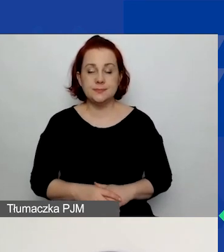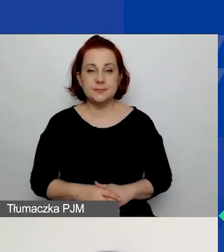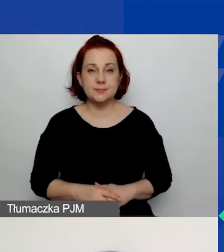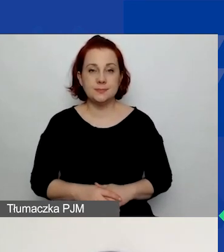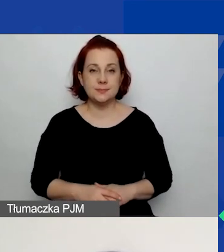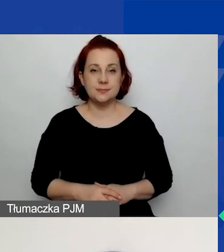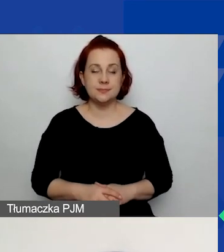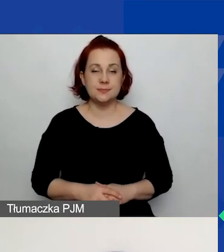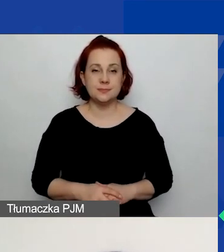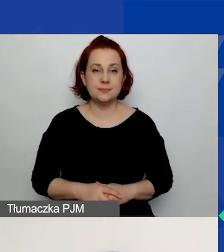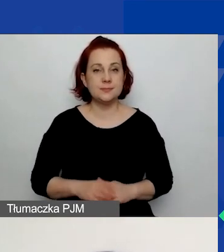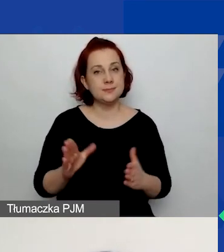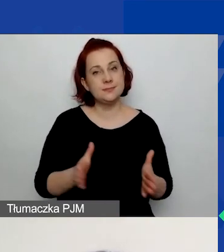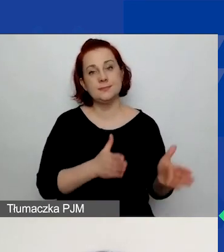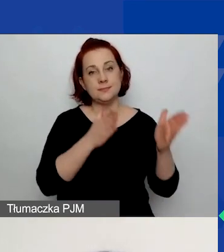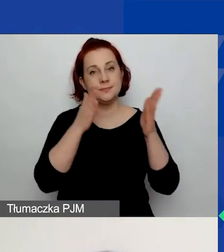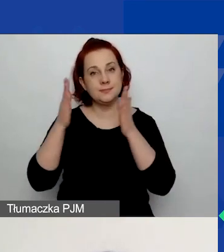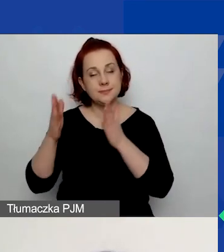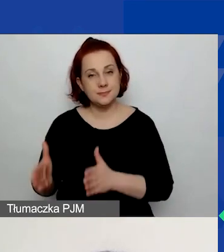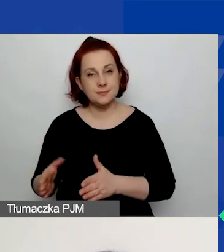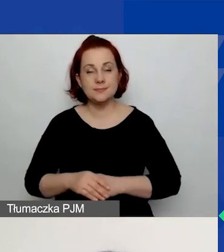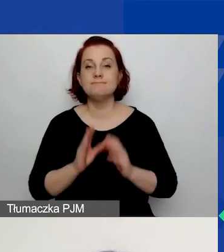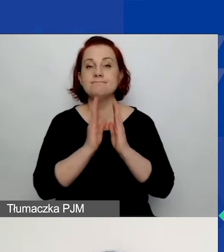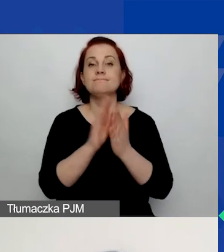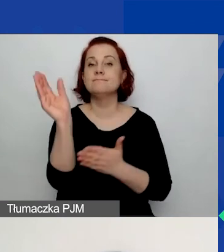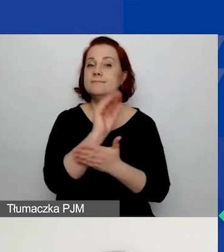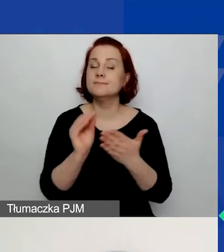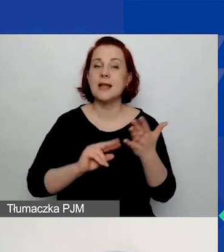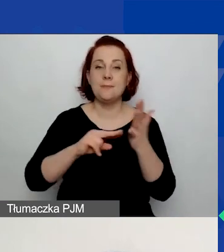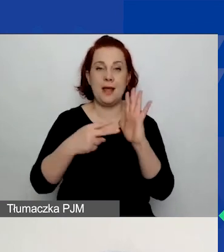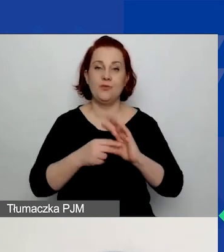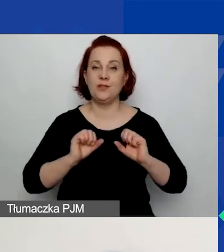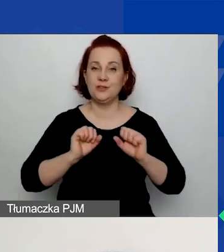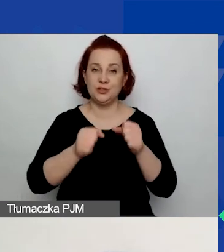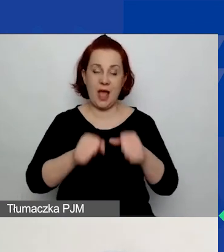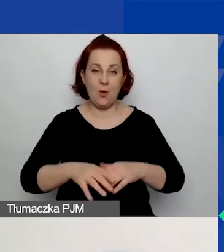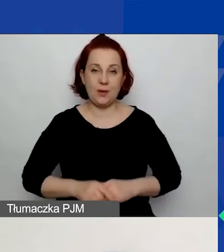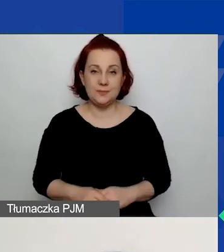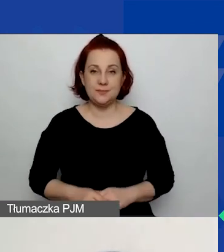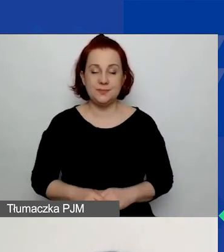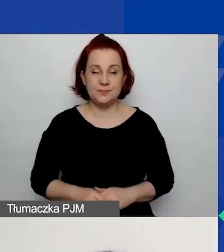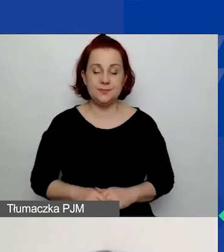W kolejnym kroku prosimy o opisanie planowanych działań. O tym też jeszcze więcej powiem.